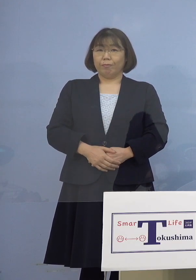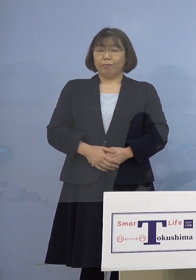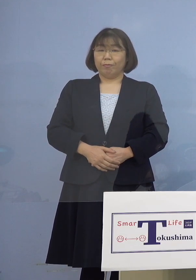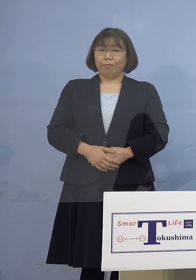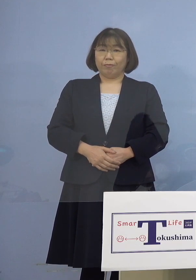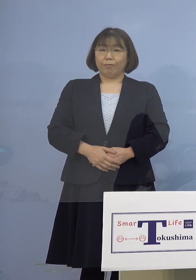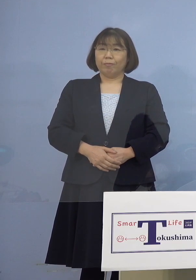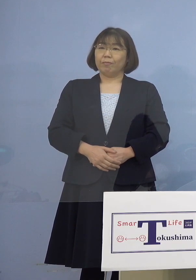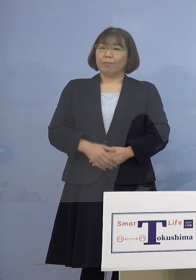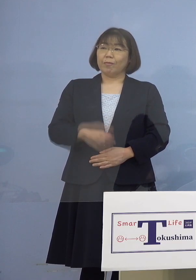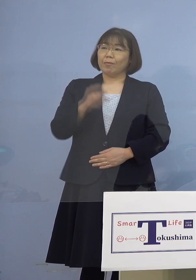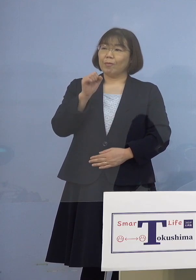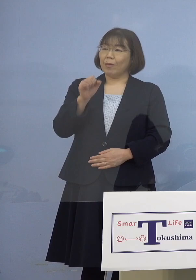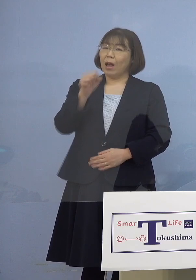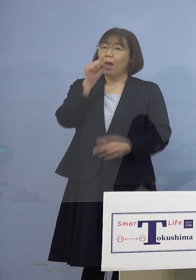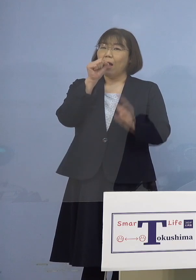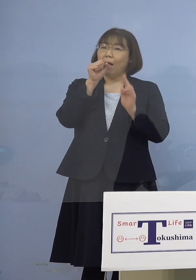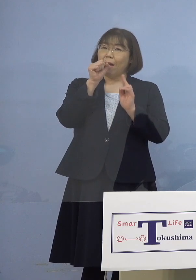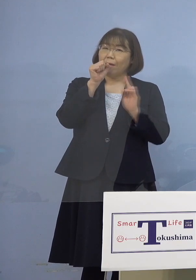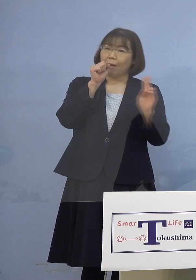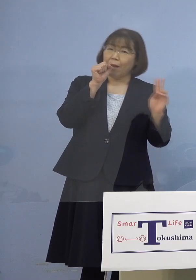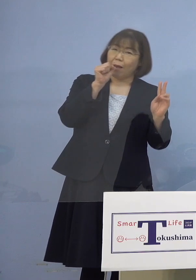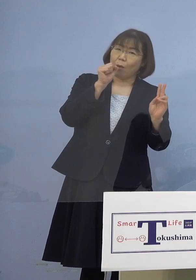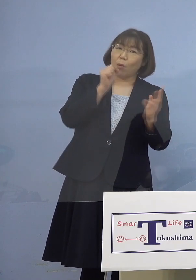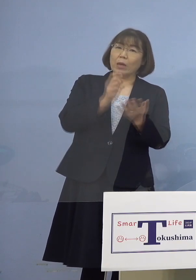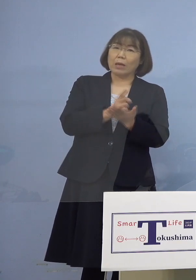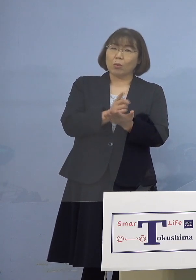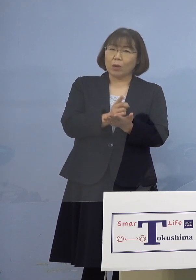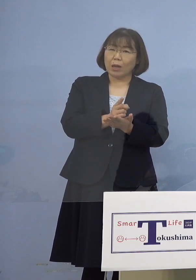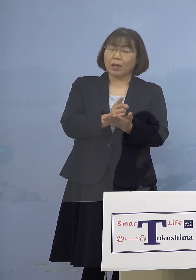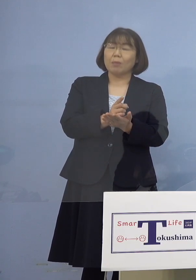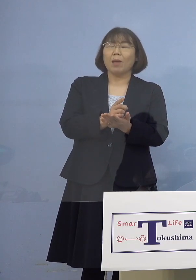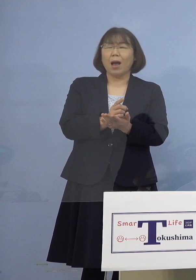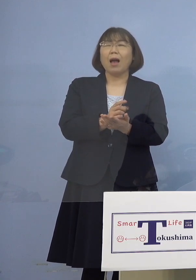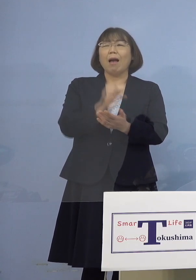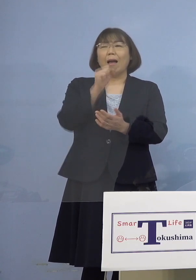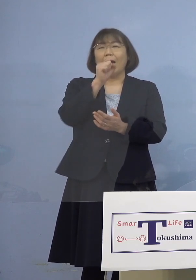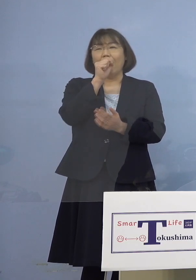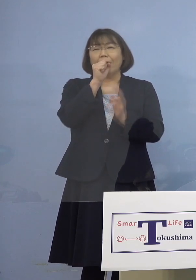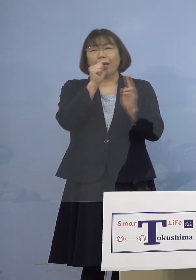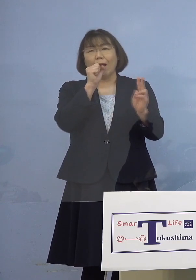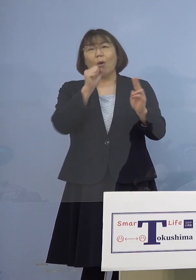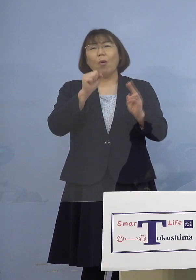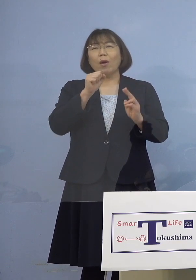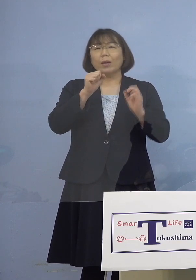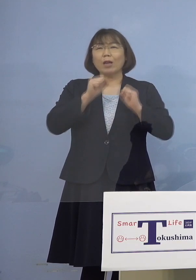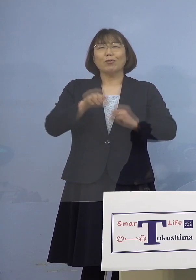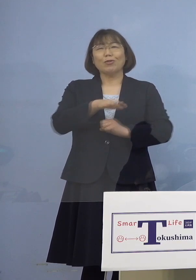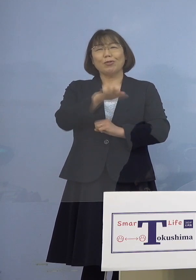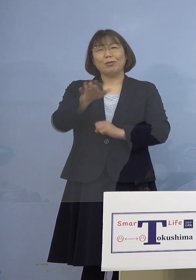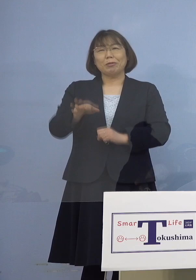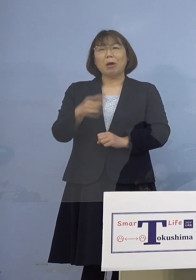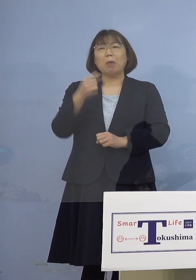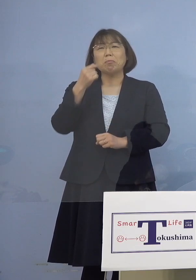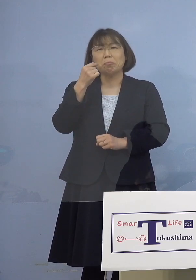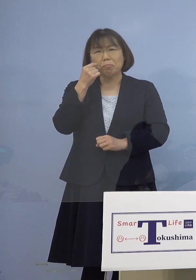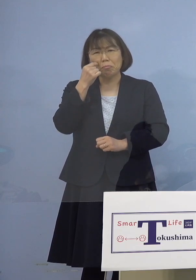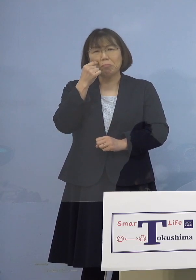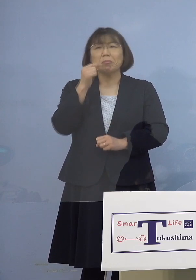（知事） カラオケのガイドラインというのは 実はカラオケする人にとってみたら 非現実的と言われるのかもしれませんが